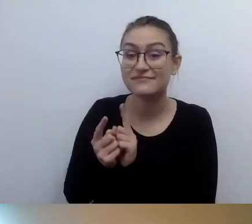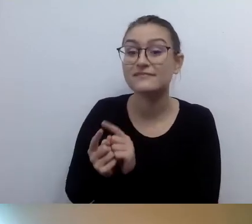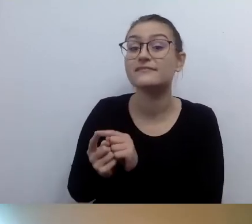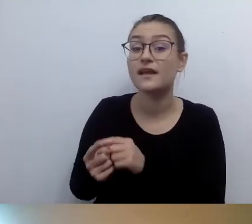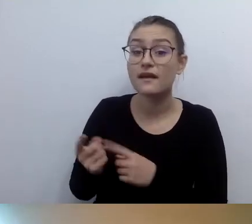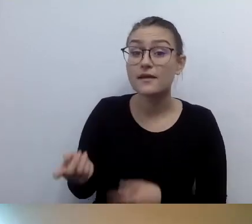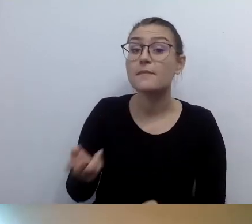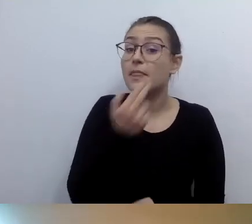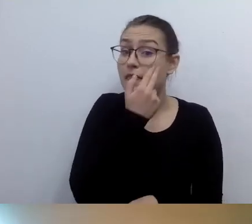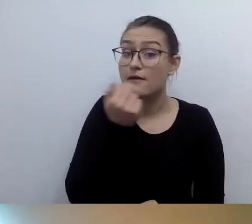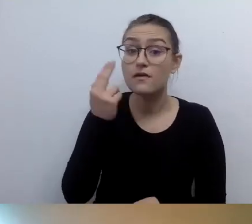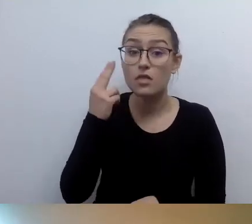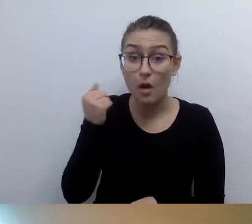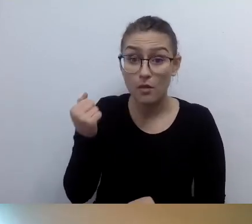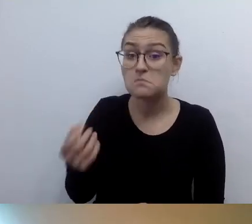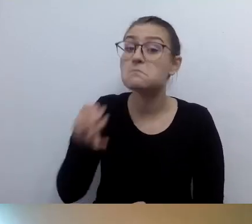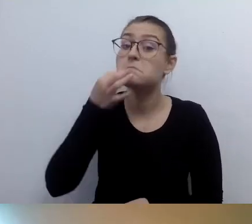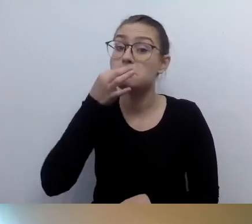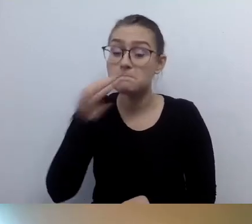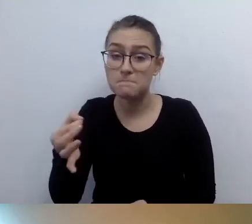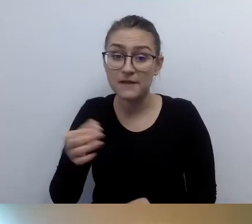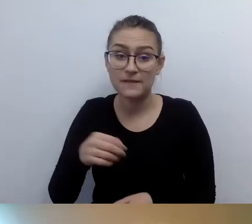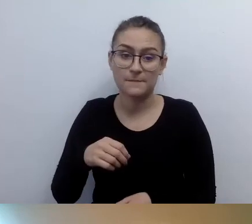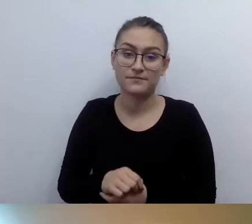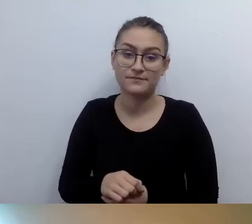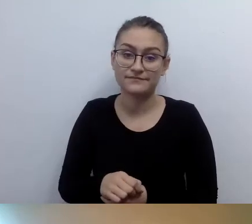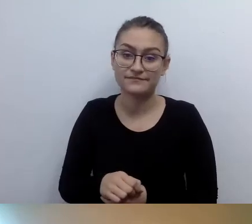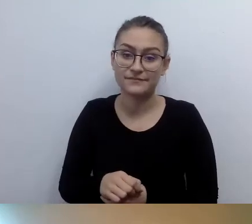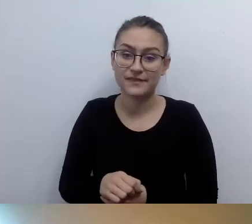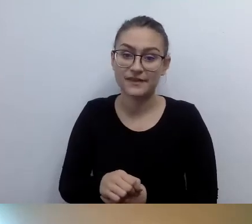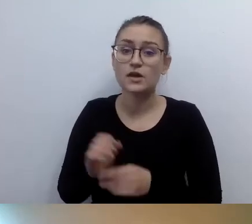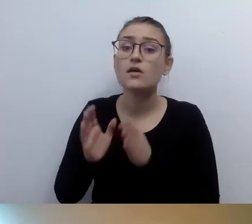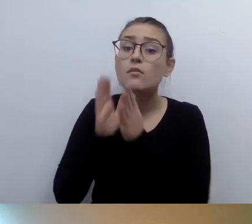Pani Małgosiu, bardzo proszę opisać mi, jak pani wygląda.